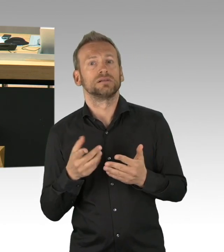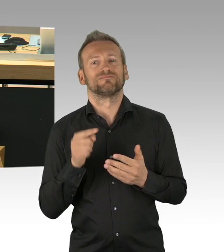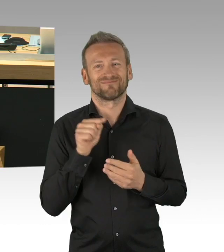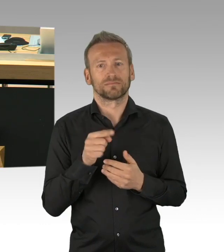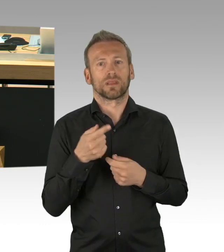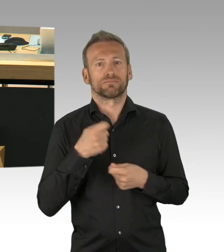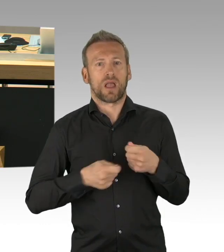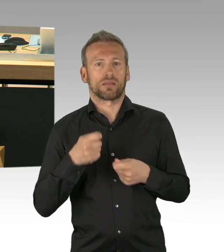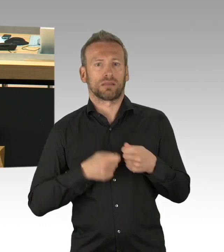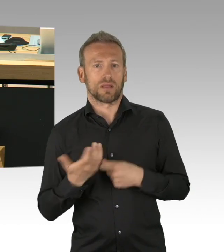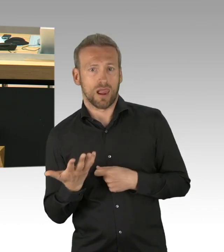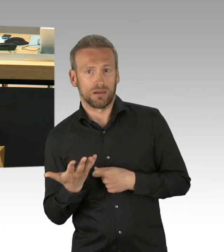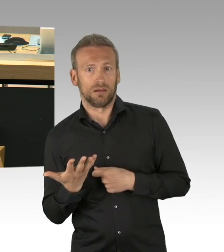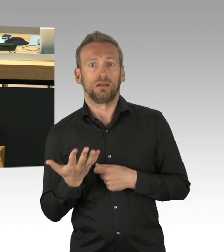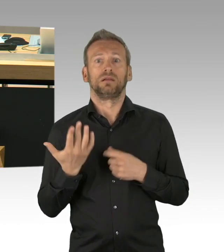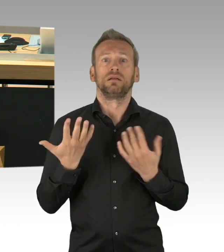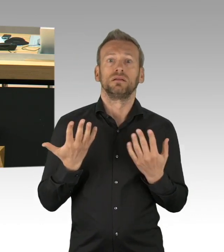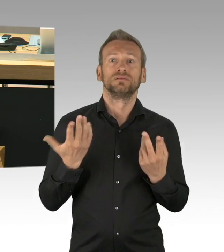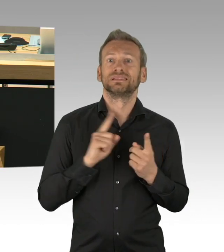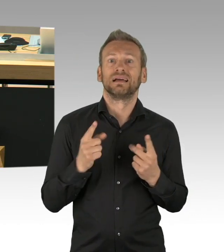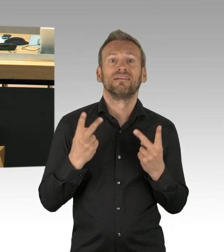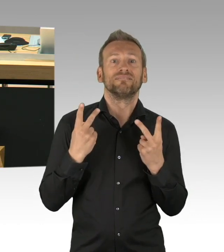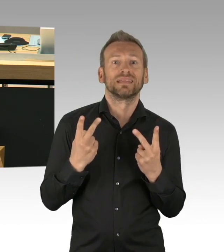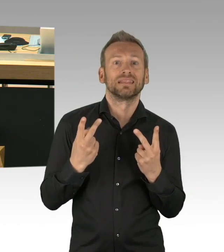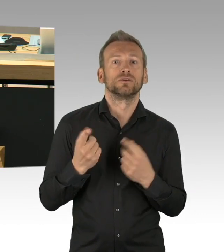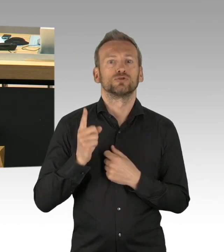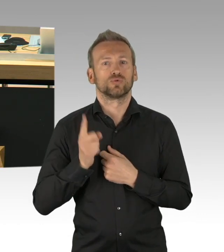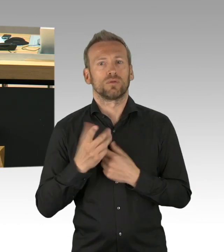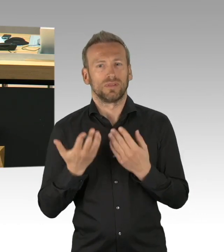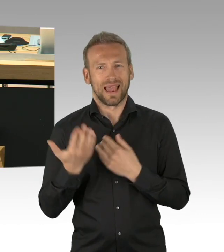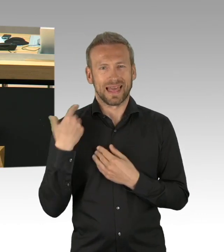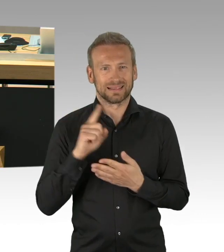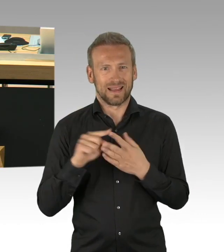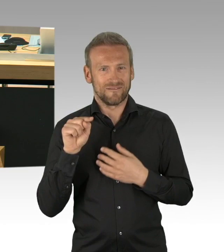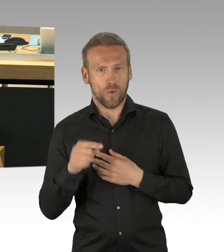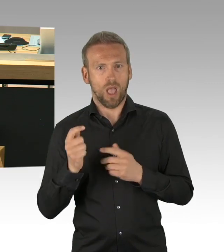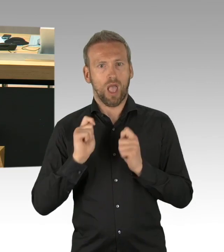weshalb wir der Dringlichkeit hier entschieden widersprechen. (Zwischenrufe) Dass wir-